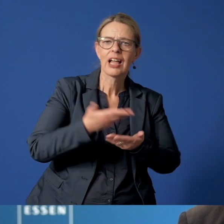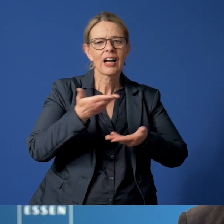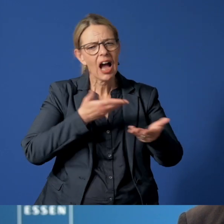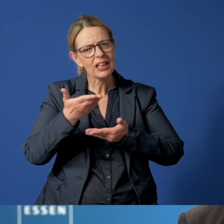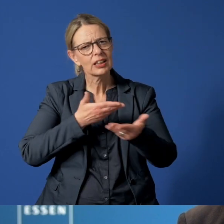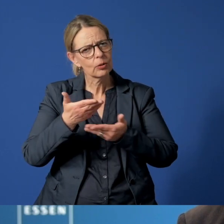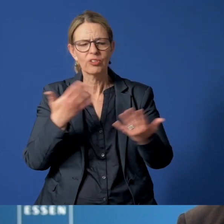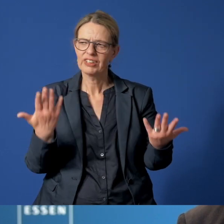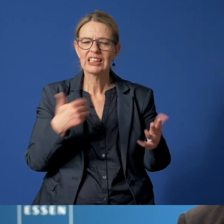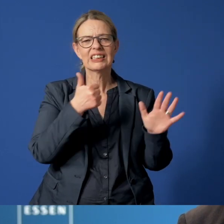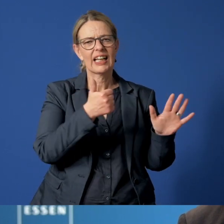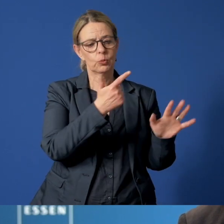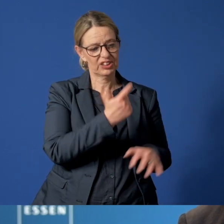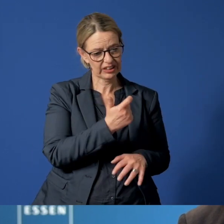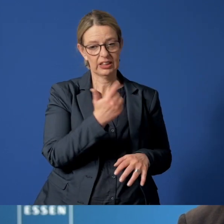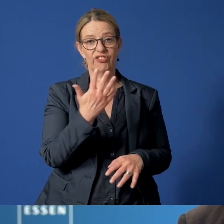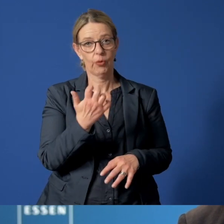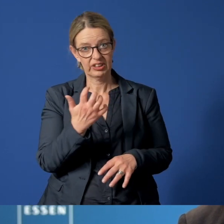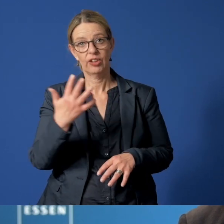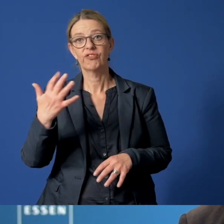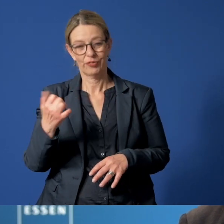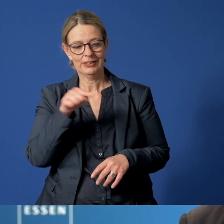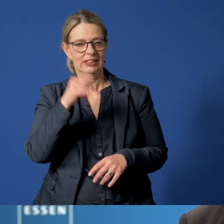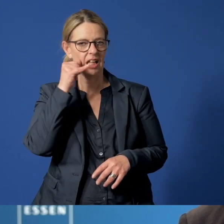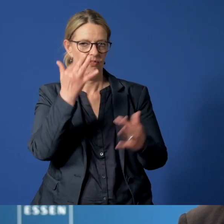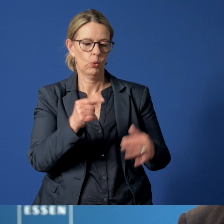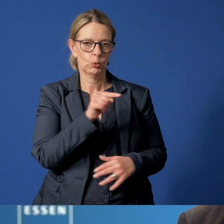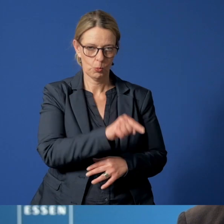265050 lautet die hilfreiche Nummer.